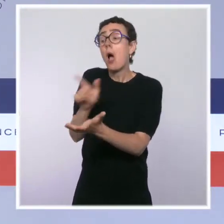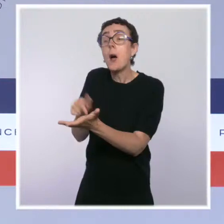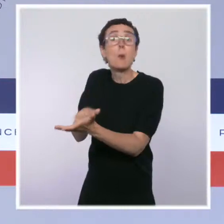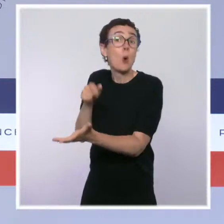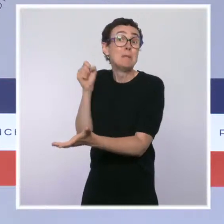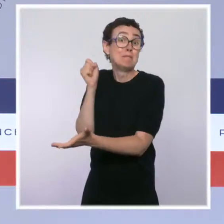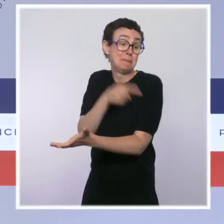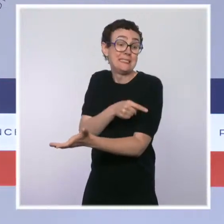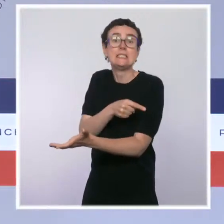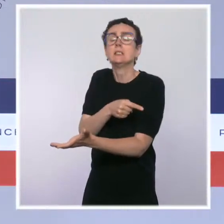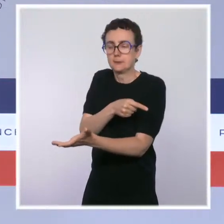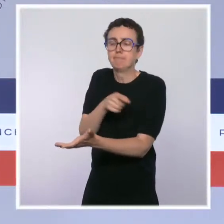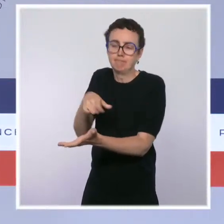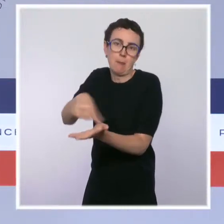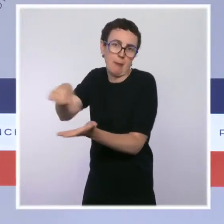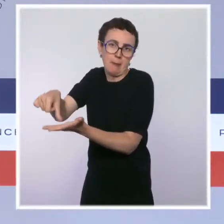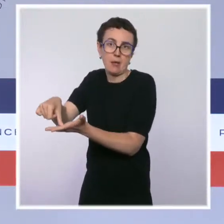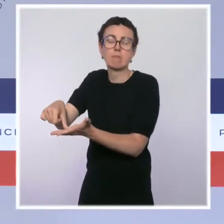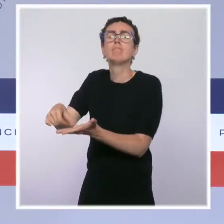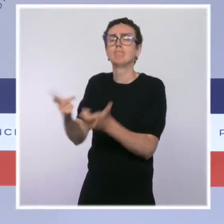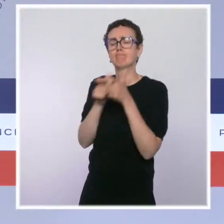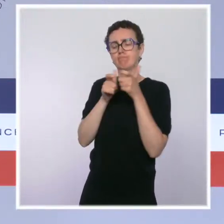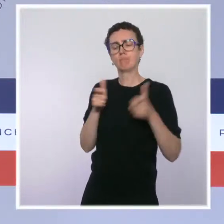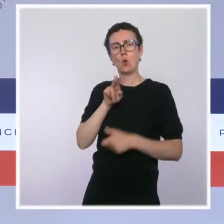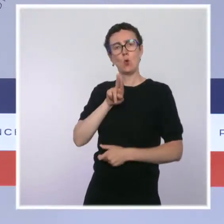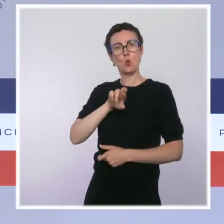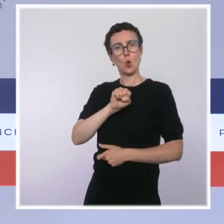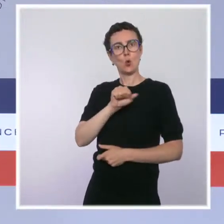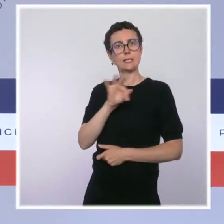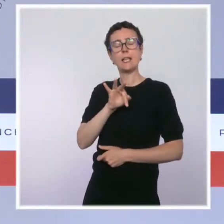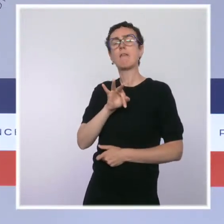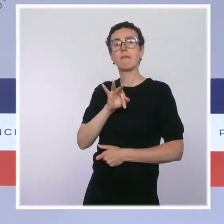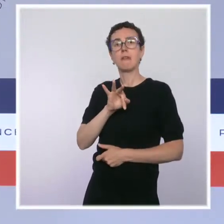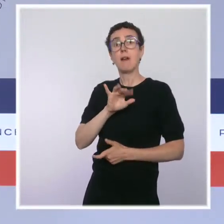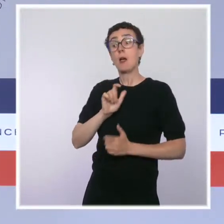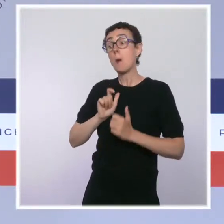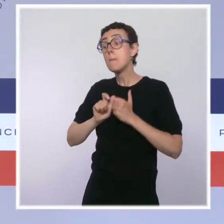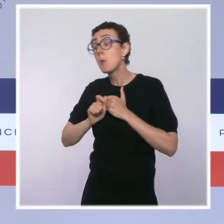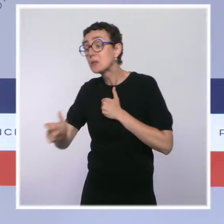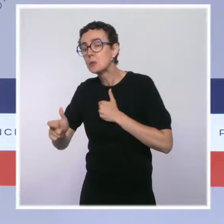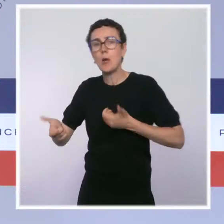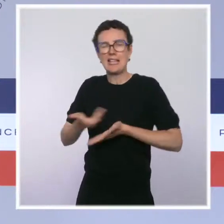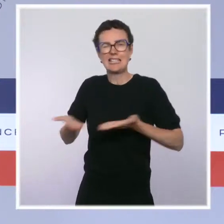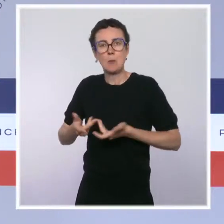mais aussi l'utilisation d'une déclaration sociale nominative et la mensualisation de la taxe d'apprentissage.